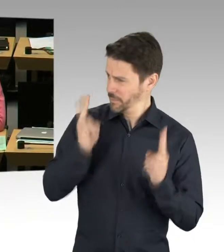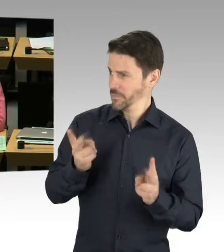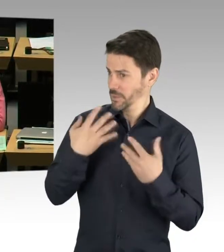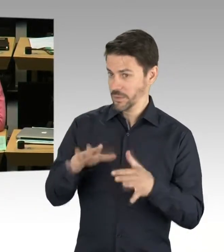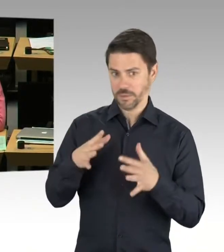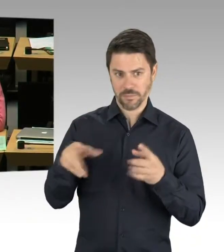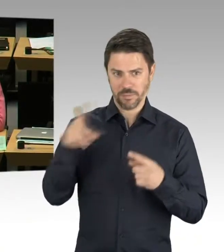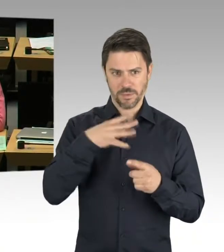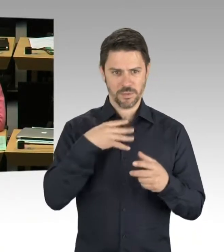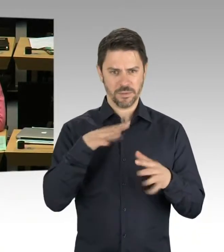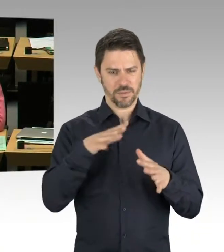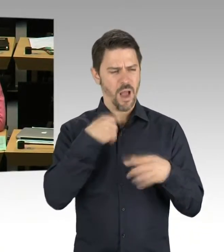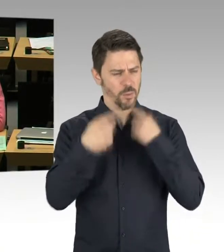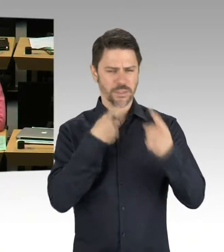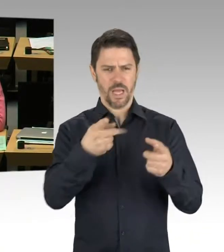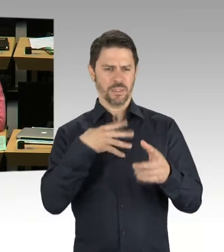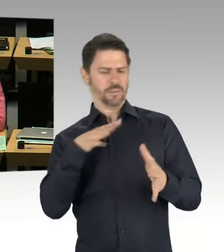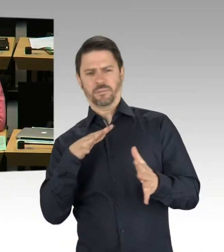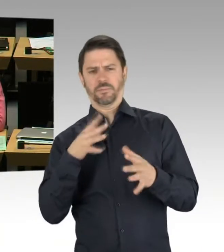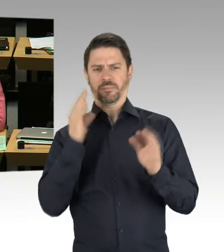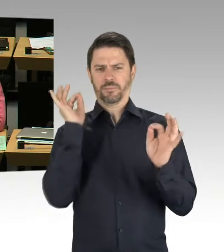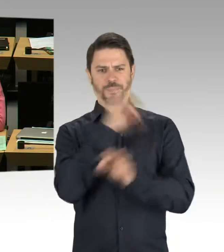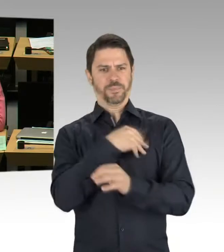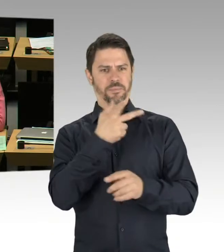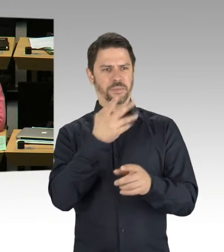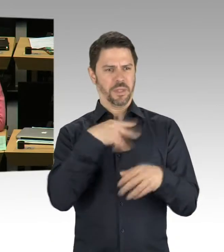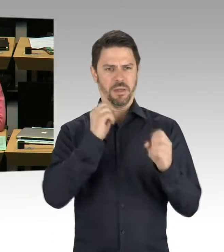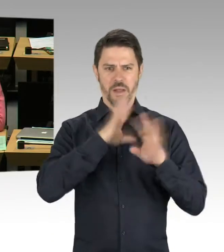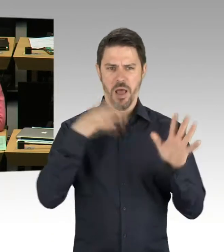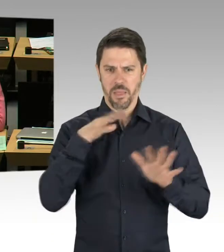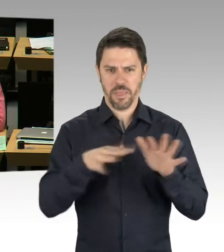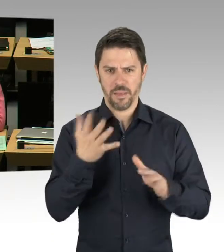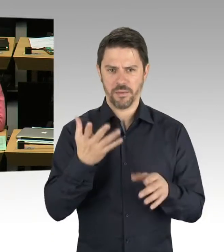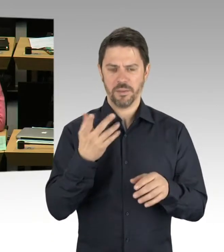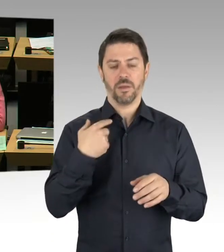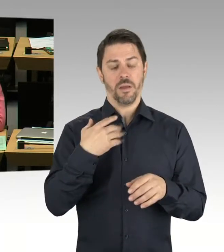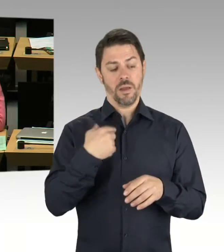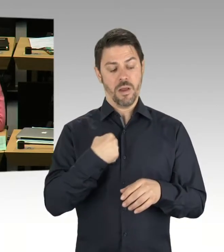es ginge um 80 Schulen. Wann kriegen wir denn nun eine genaue Übersicht darüber,